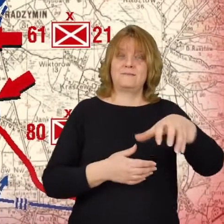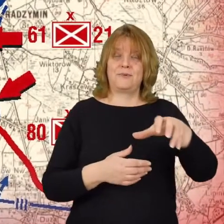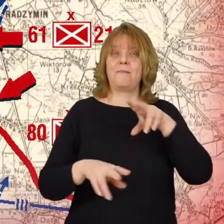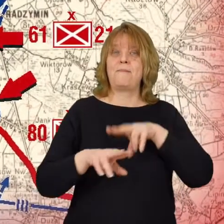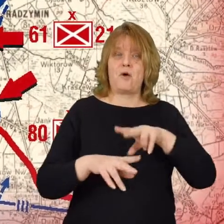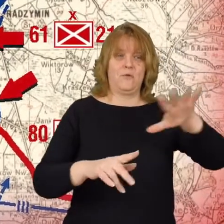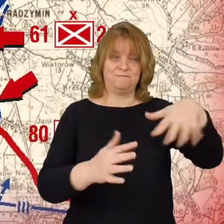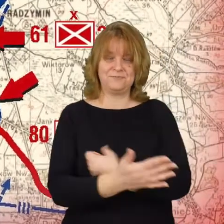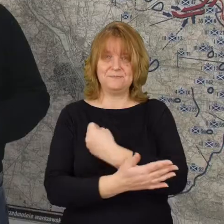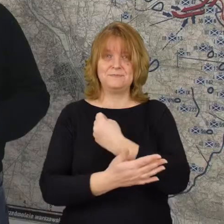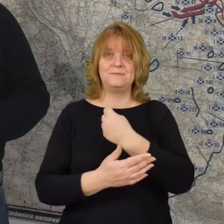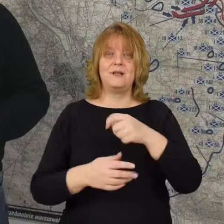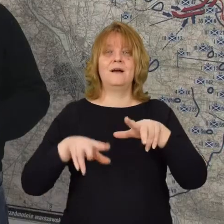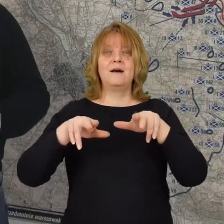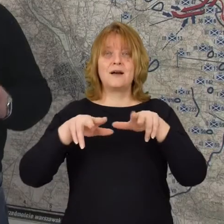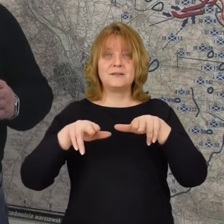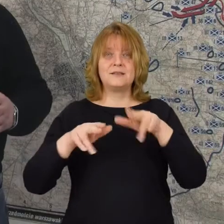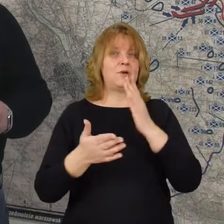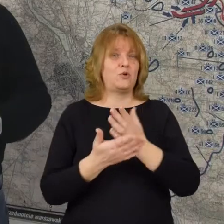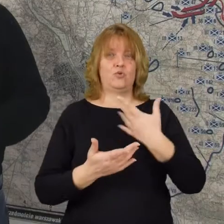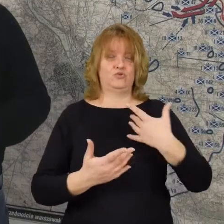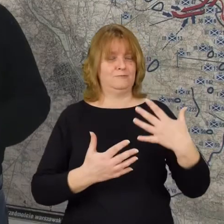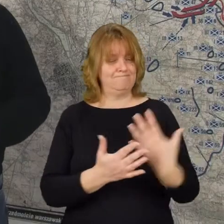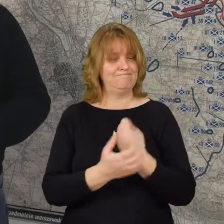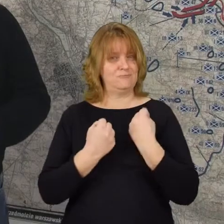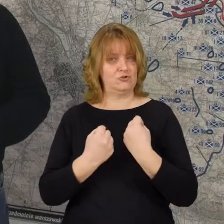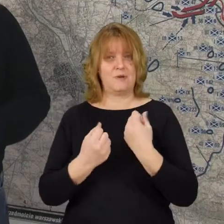zdobywają Radzymin i już tego miasta nie oddają